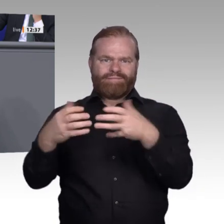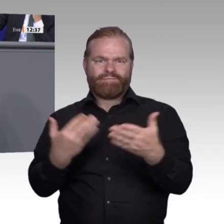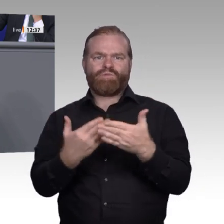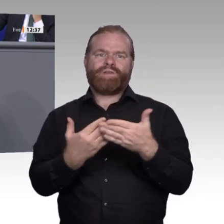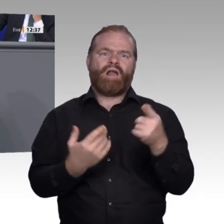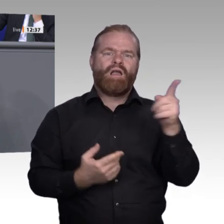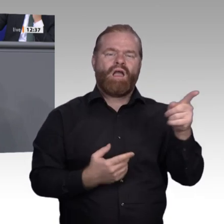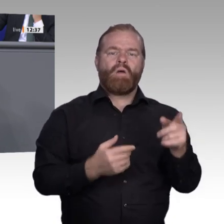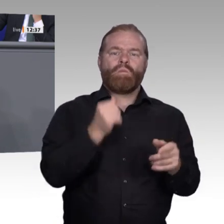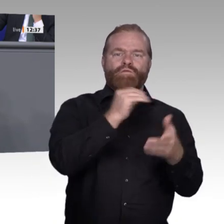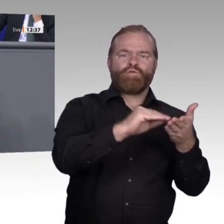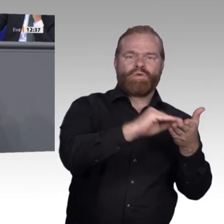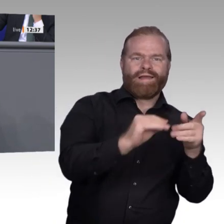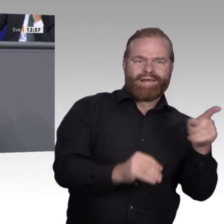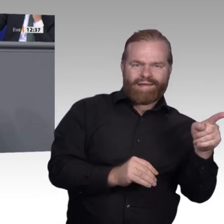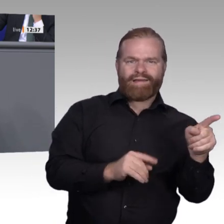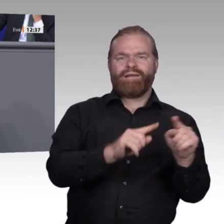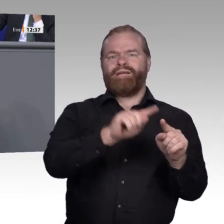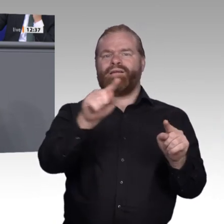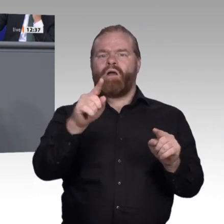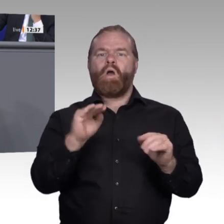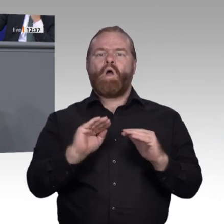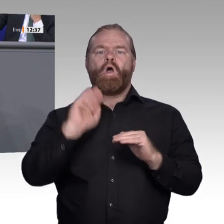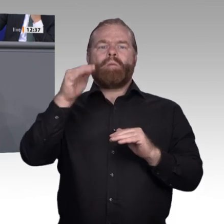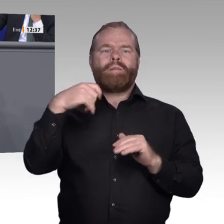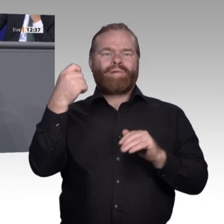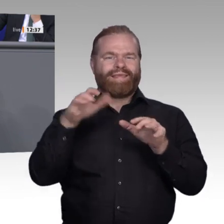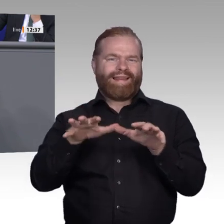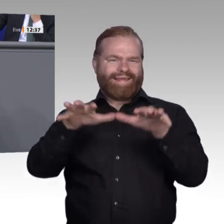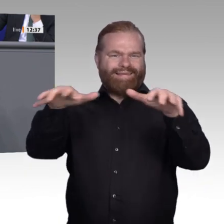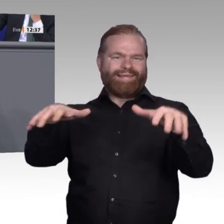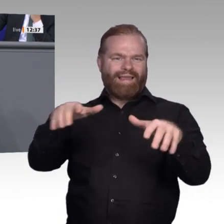bereits entsprechende Fortbildungen machen, sodass ECTS-Credit-Points erarbeitet werden